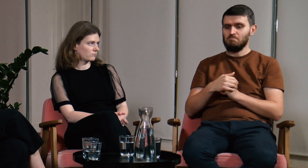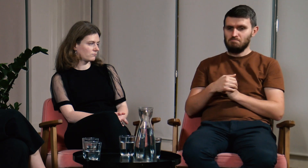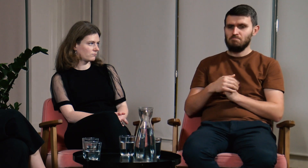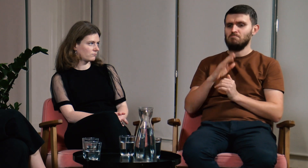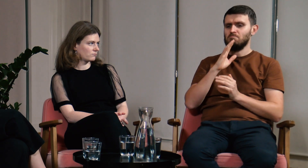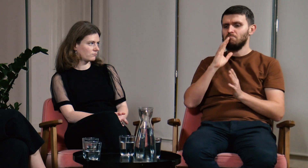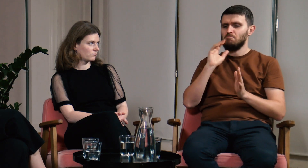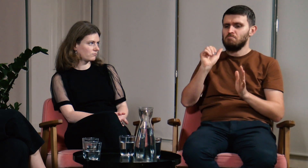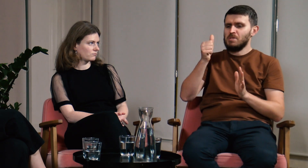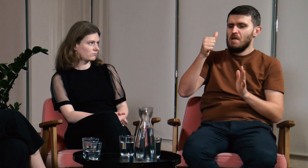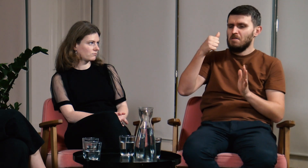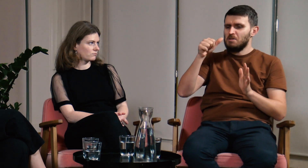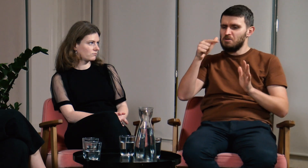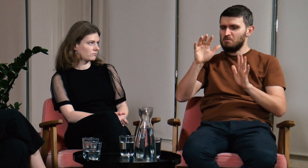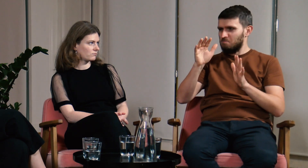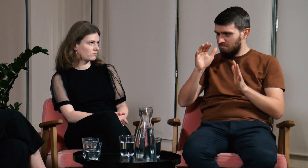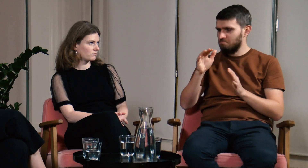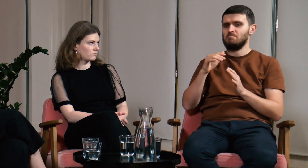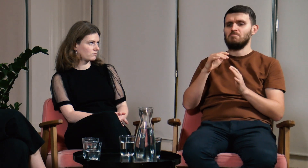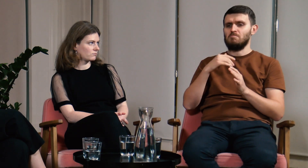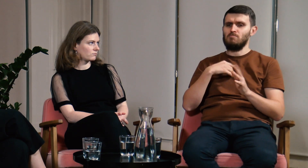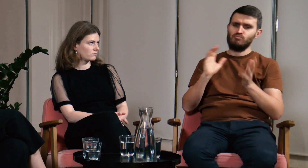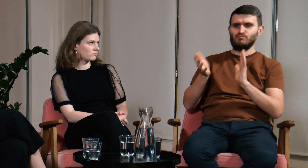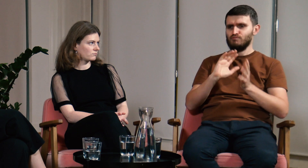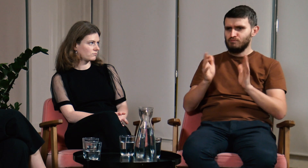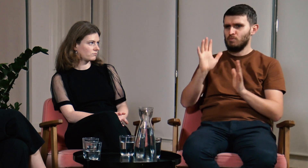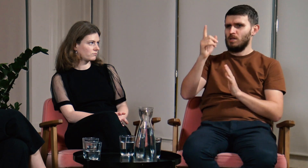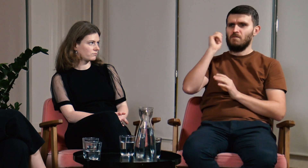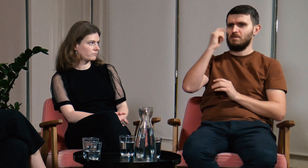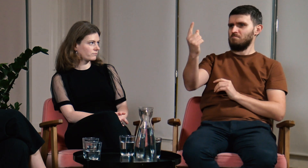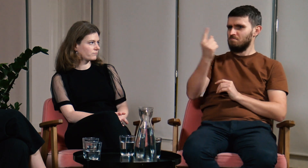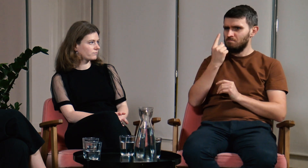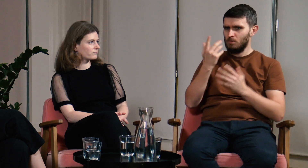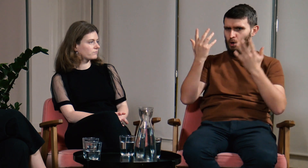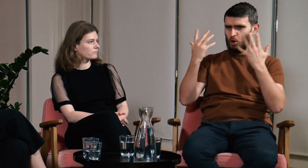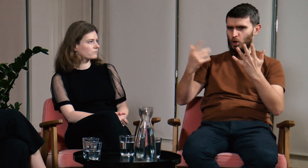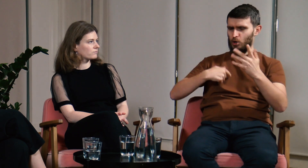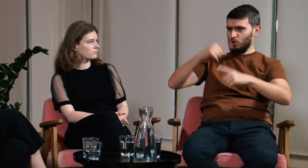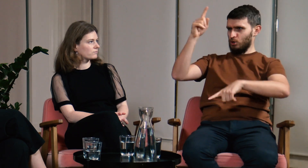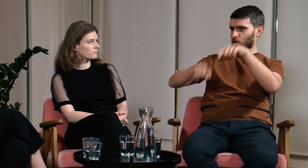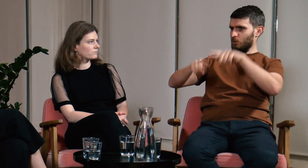Jakoś w pierwszym czy drugim tygodniu rozmawiałem z kimś i w pewnym momencie podeszła do mnie dziewczyna, która powiedziała: